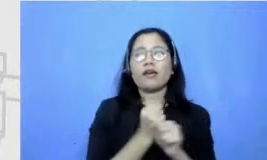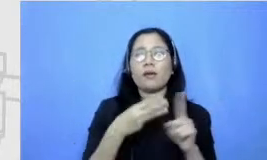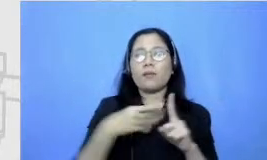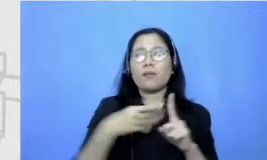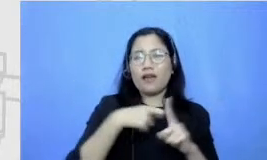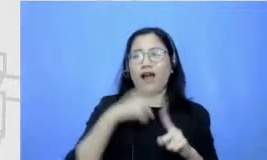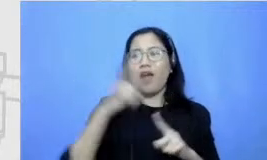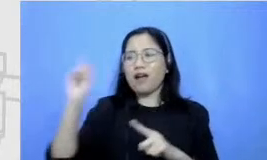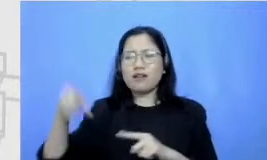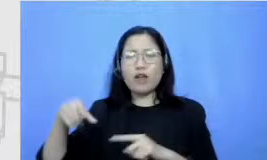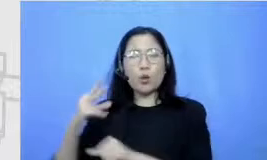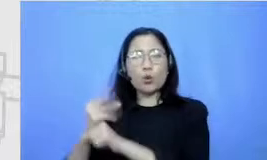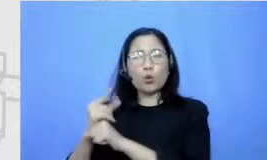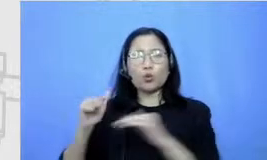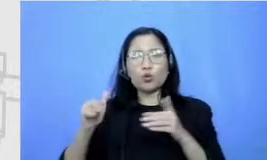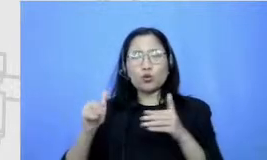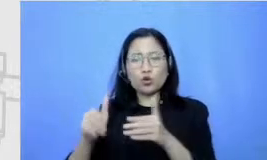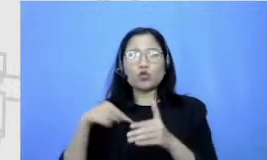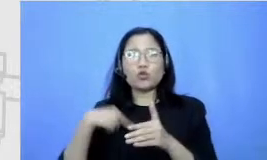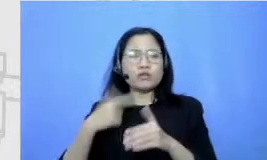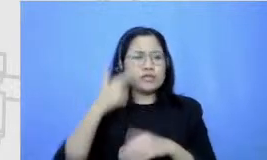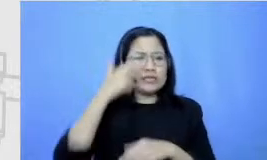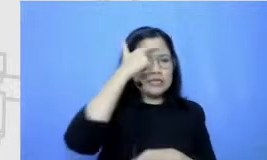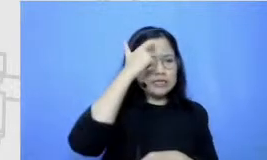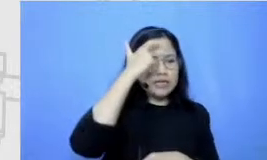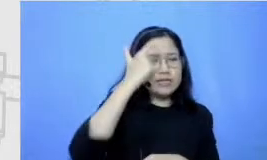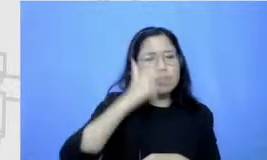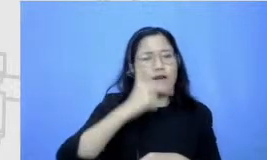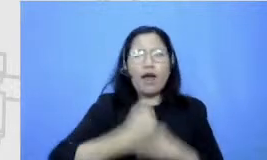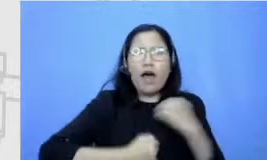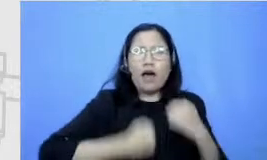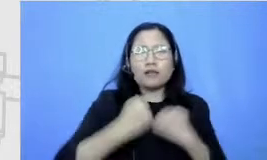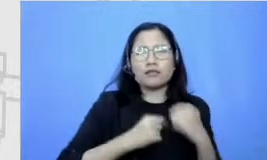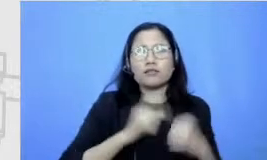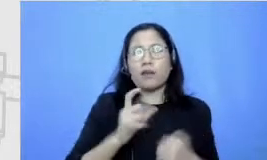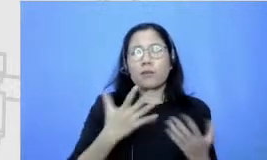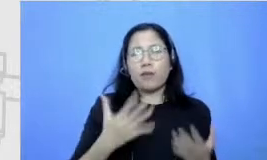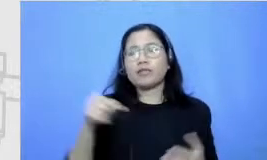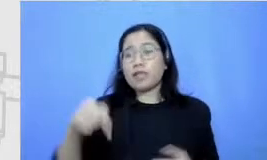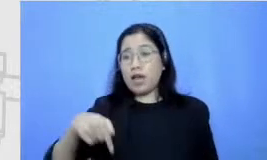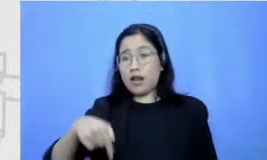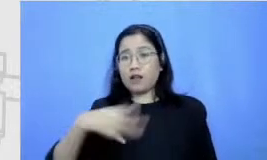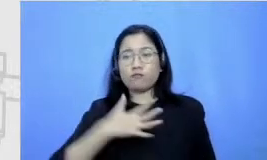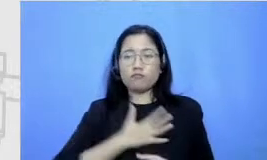dan sekarang akhirnya itu jadi sesuatu yang aku nikmati sih dan ga pernah kebayang dulu sih Najwa